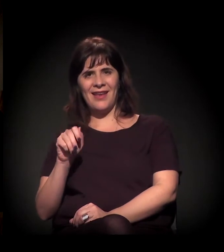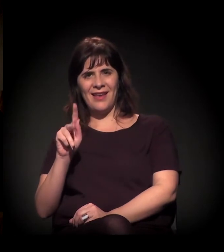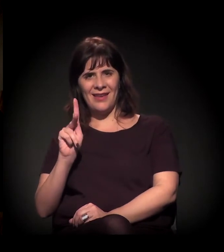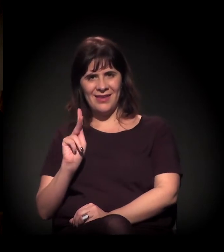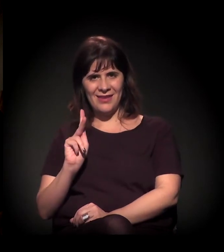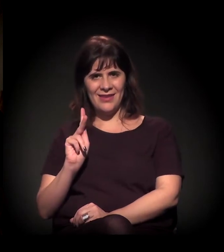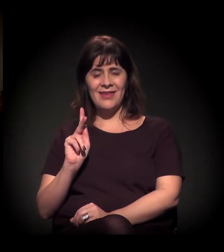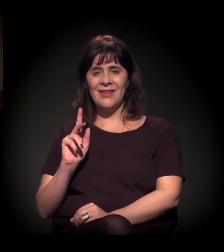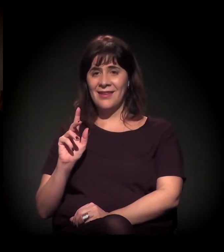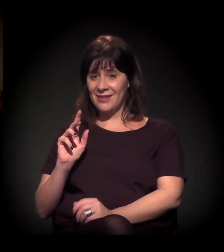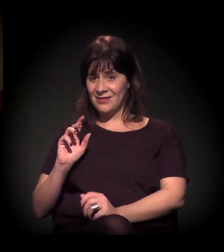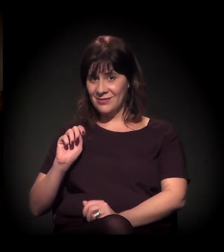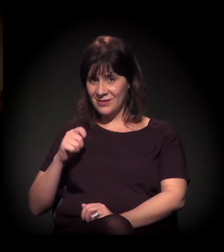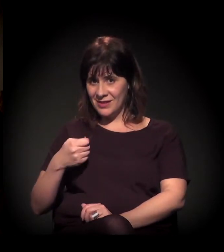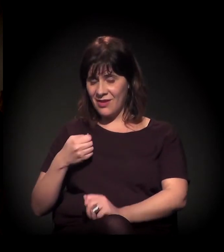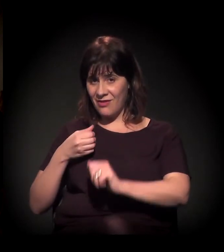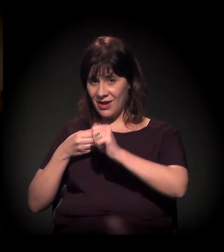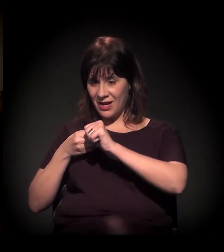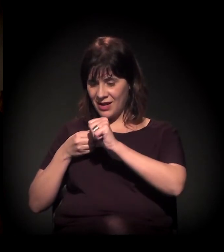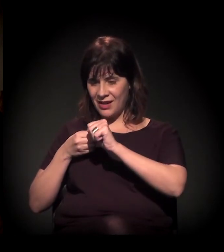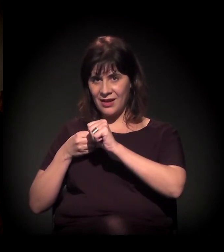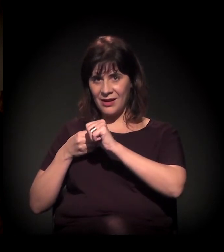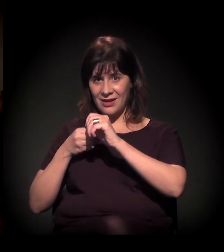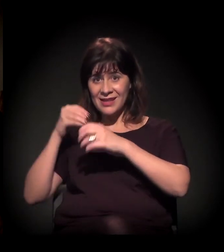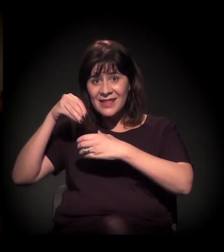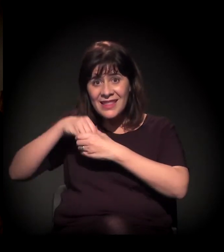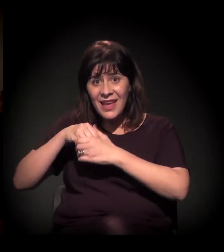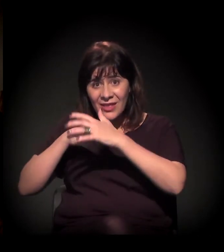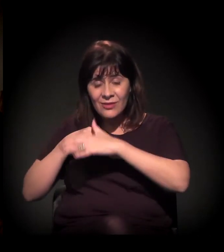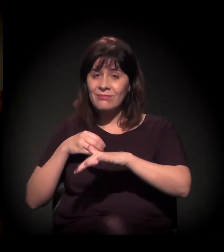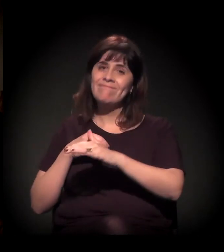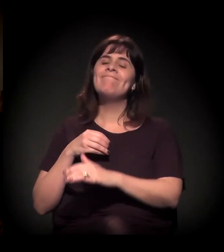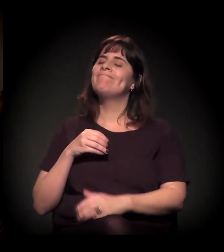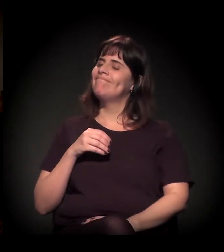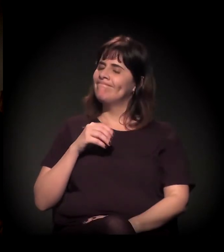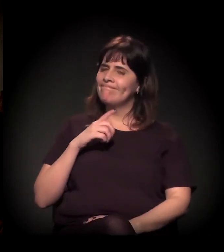Acho que a palavra é uma das coisas mais polêmicas do grupo.